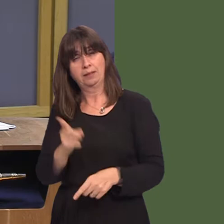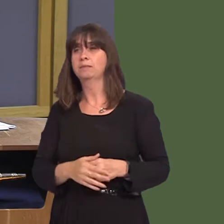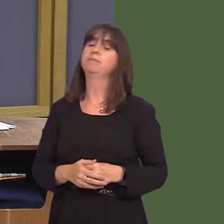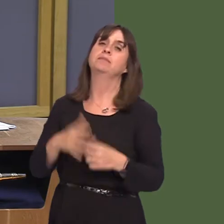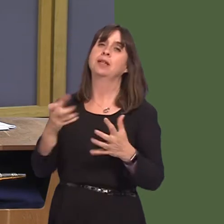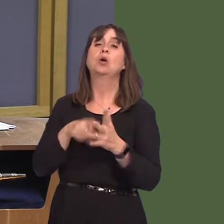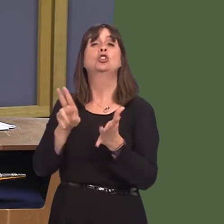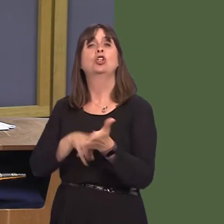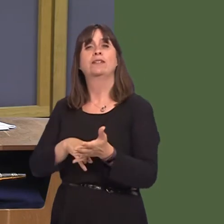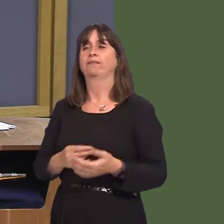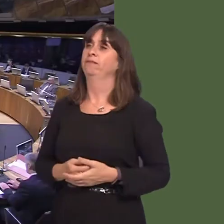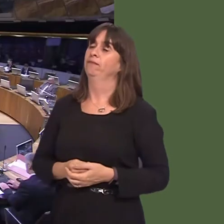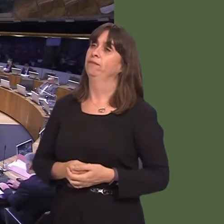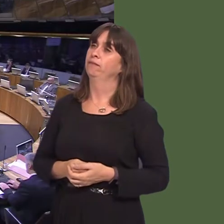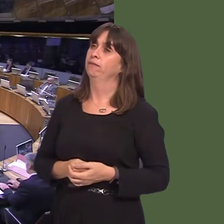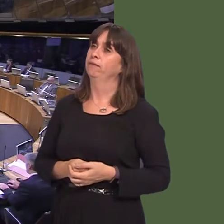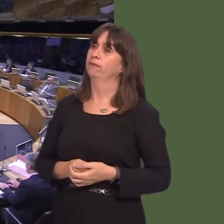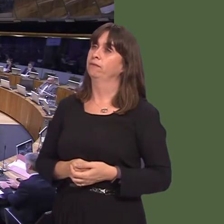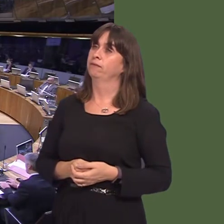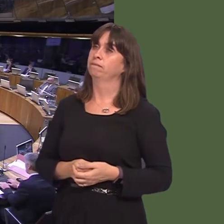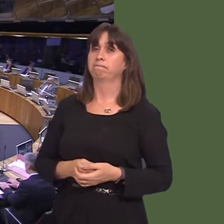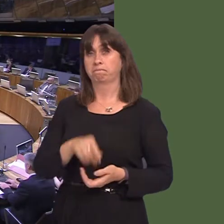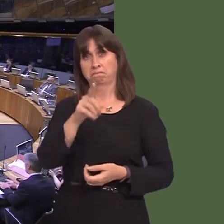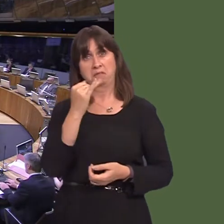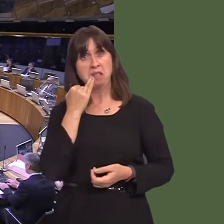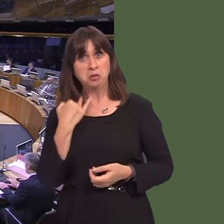Andrew RT Davies AM: Thank you, Presiding Officer. First Minister, last week, the chief